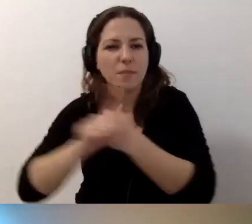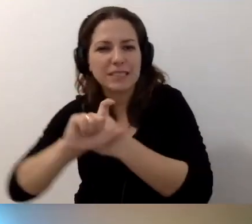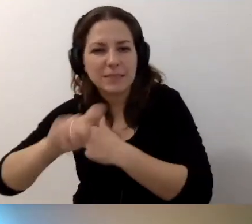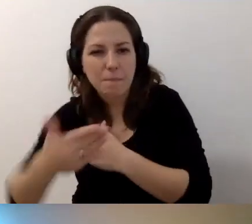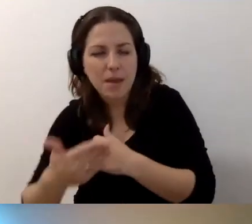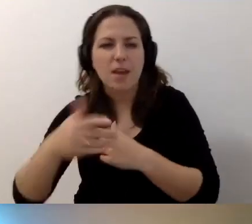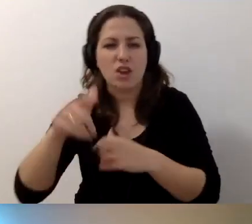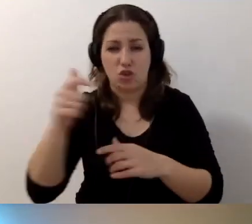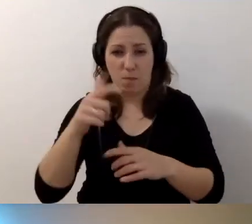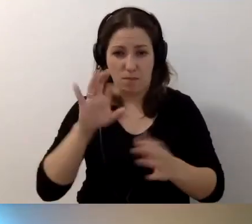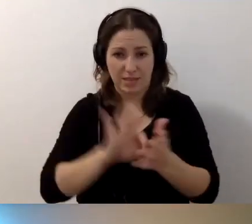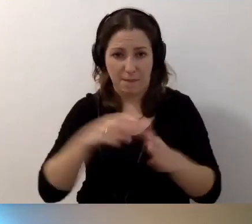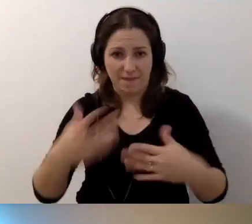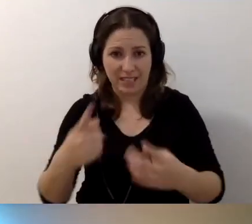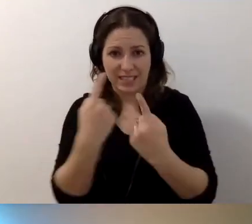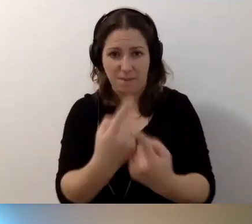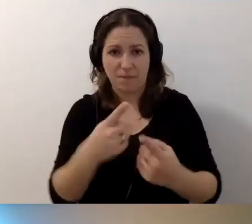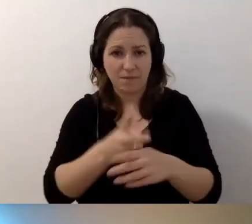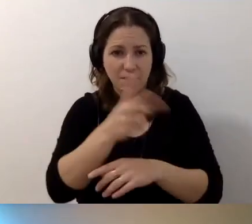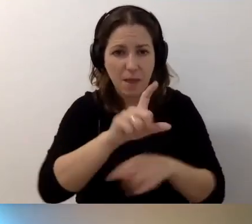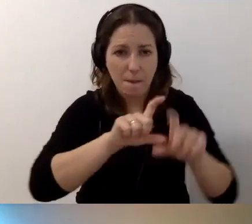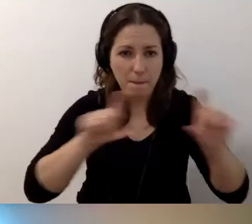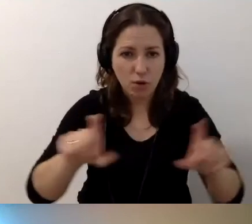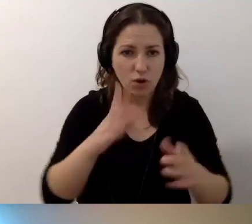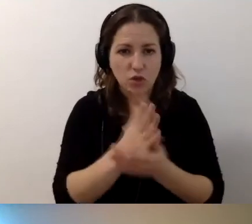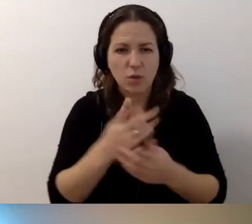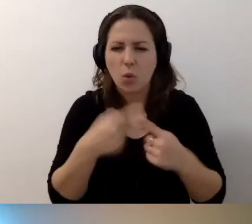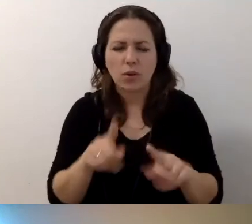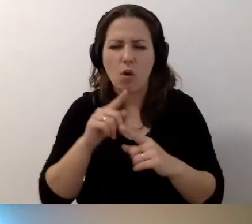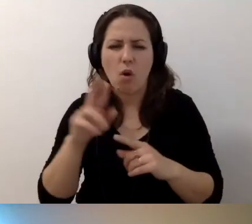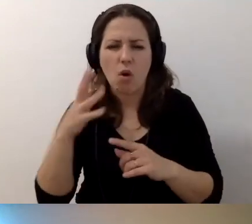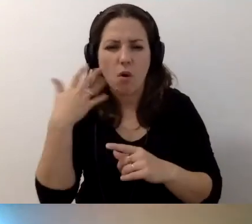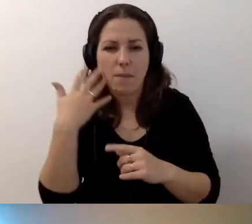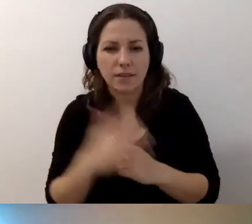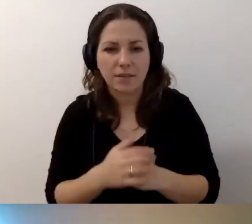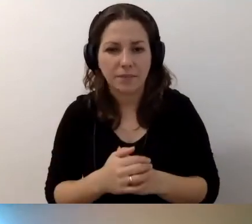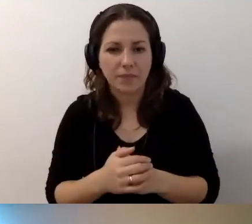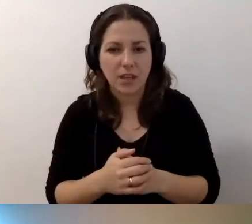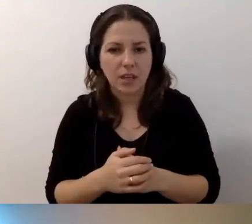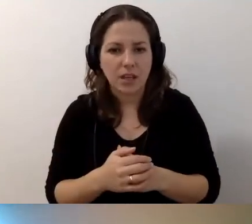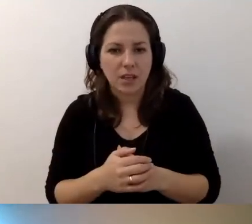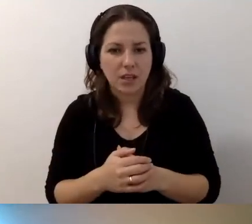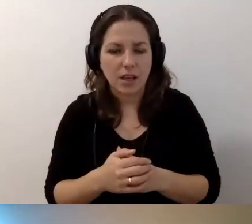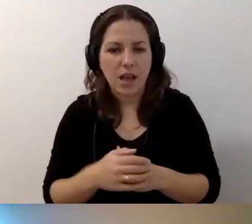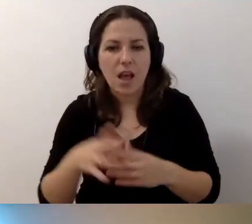Czy musimy zapewnić samodzielny dostęp do budynku, czy wystarczy schodołaz? Krótko, Robert. Czy wystarczy schodołaz?